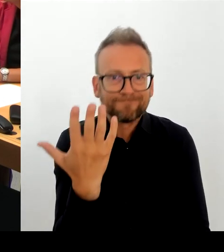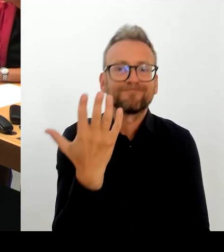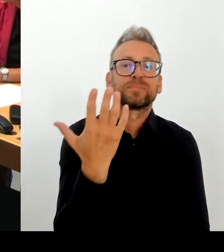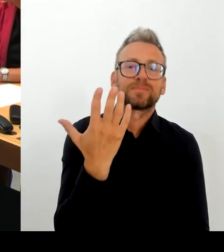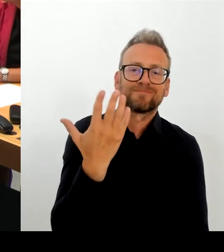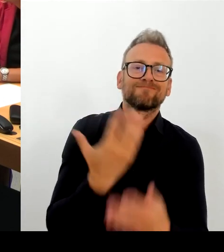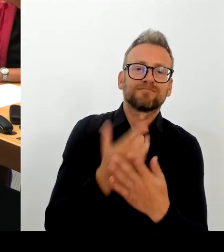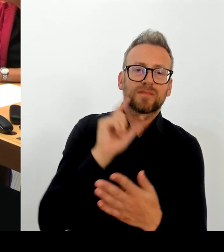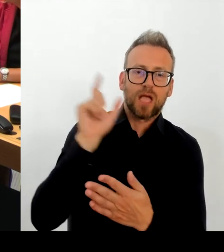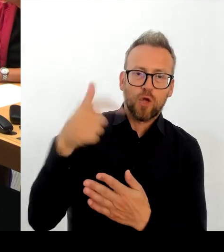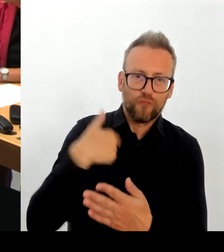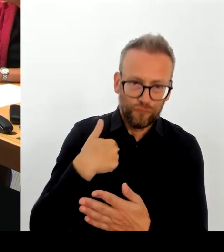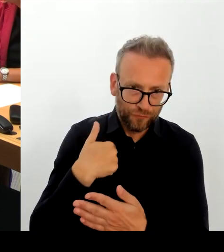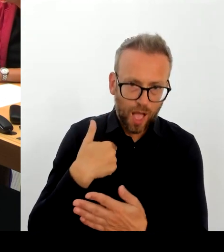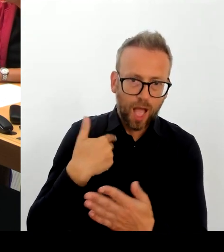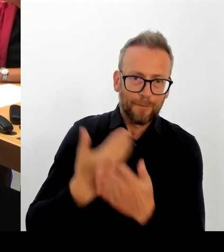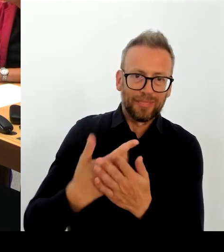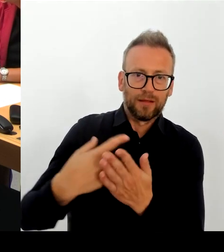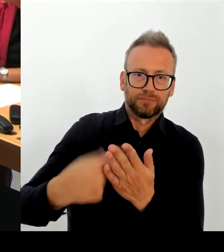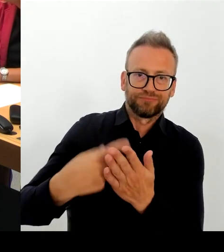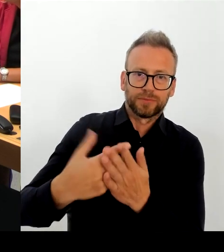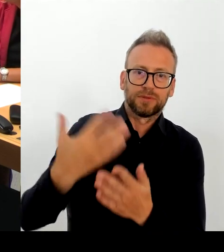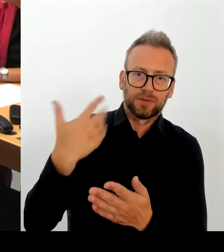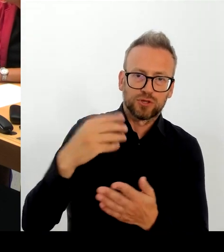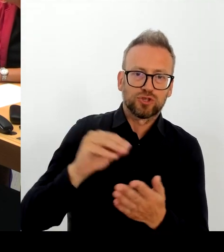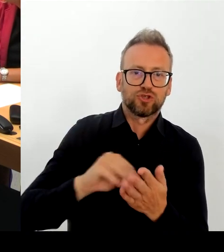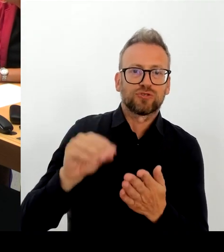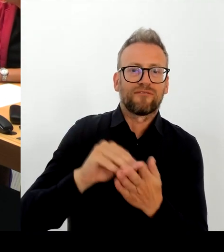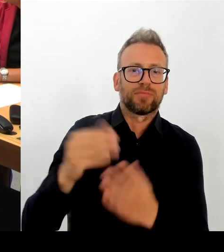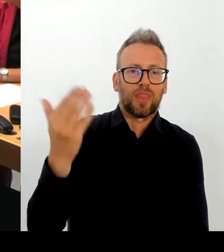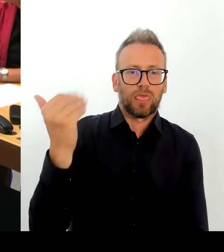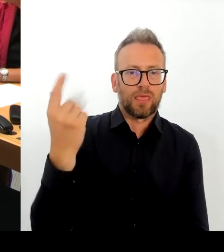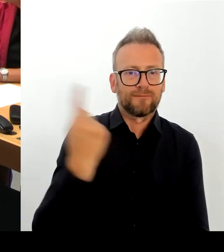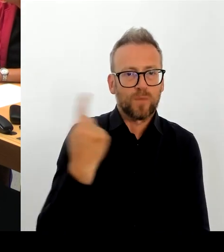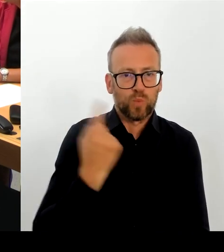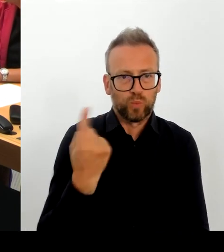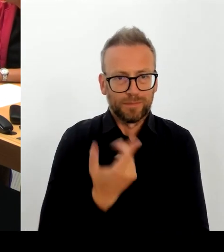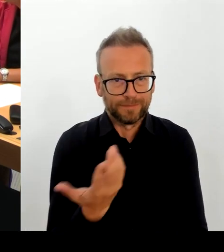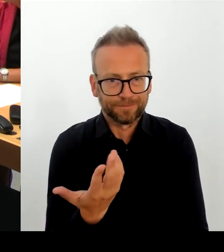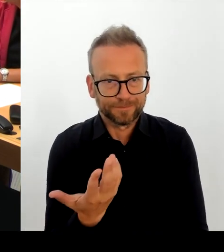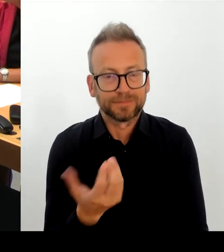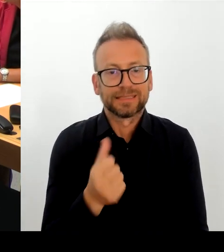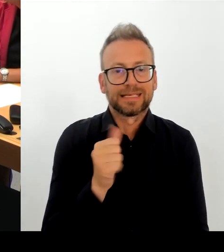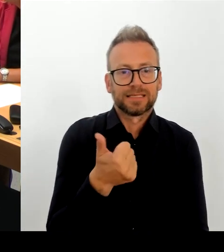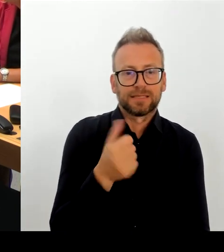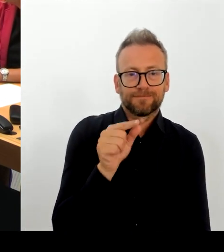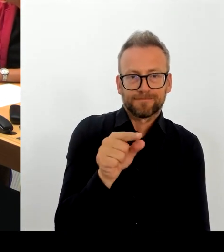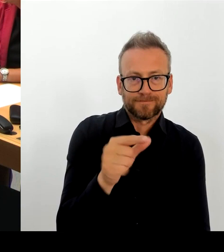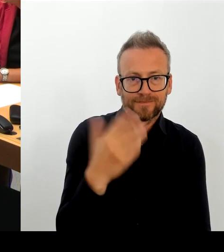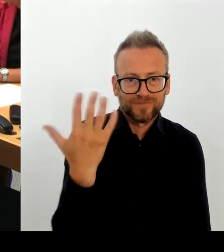Das kann ich den dem Abgeordnetenhaus nicht zumuten. Aber auch den Mitarbeiterinnen und Mitarbeitern in der Berliner Verwaltung.